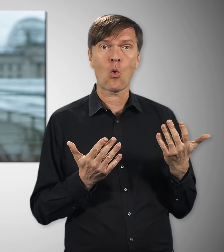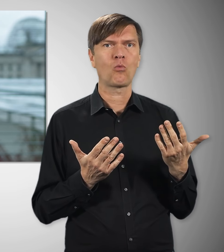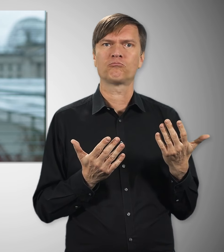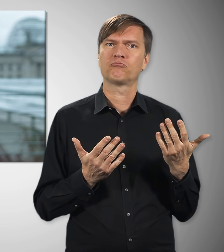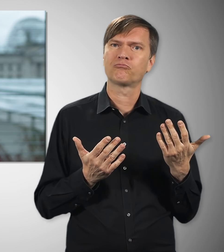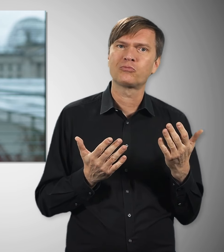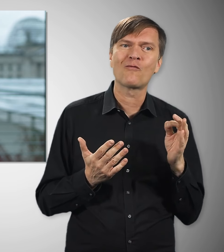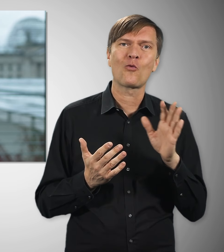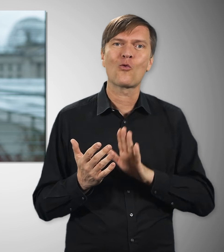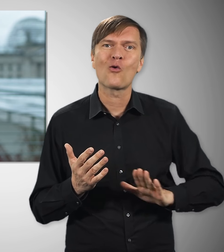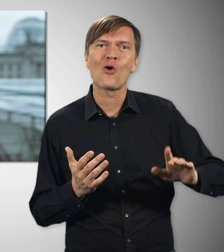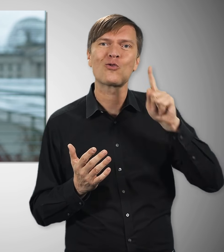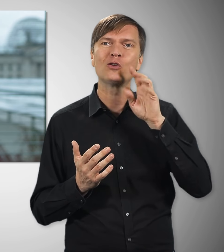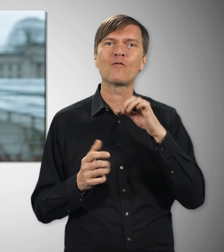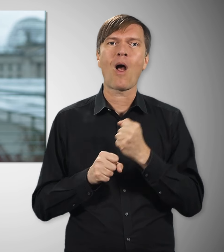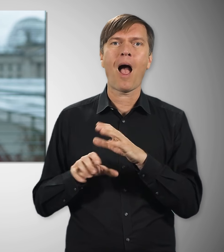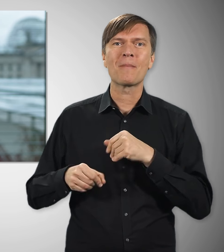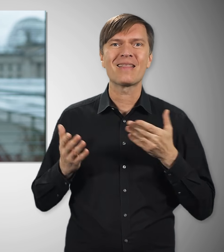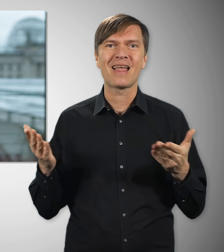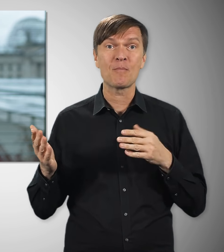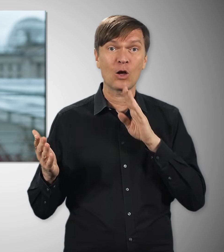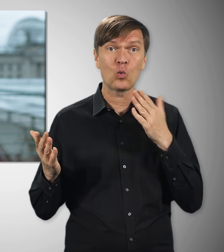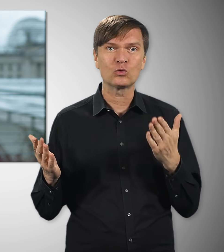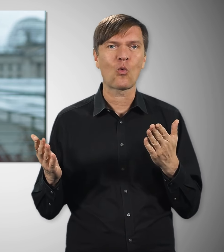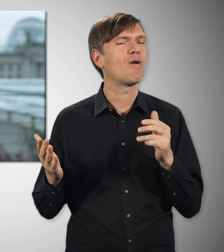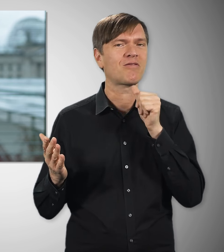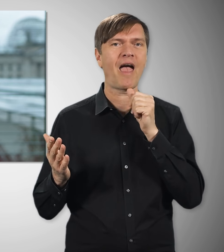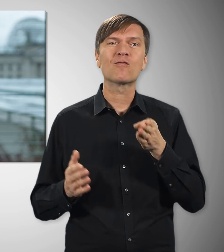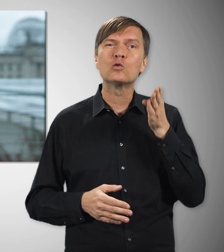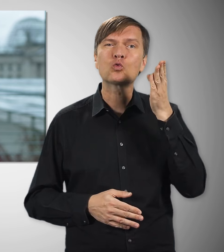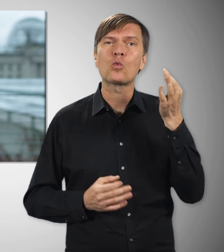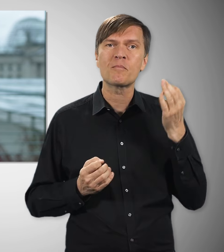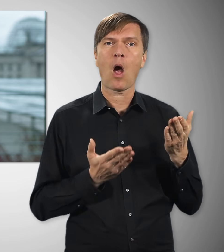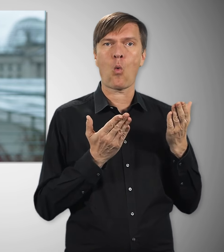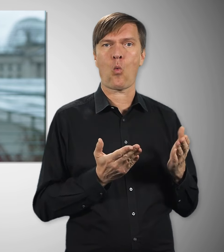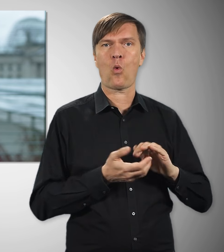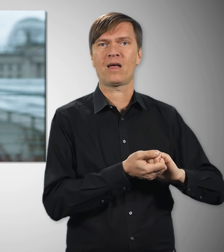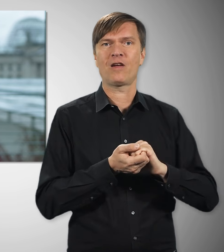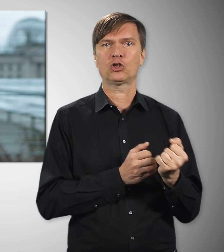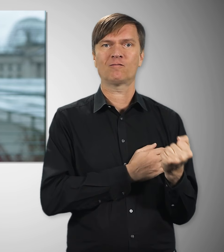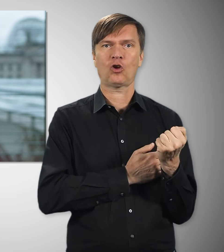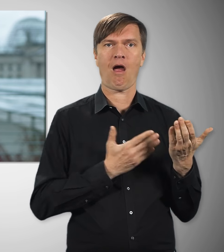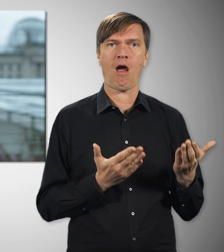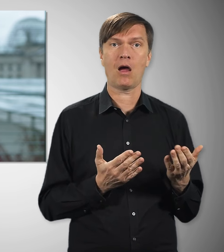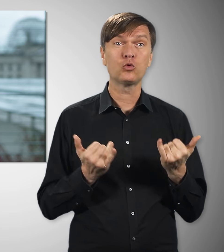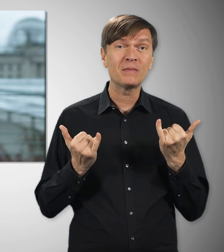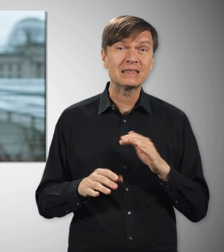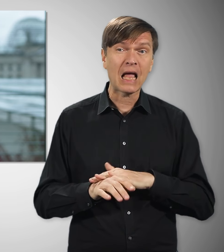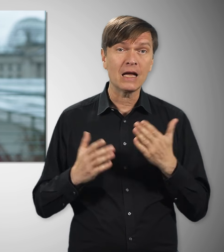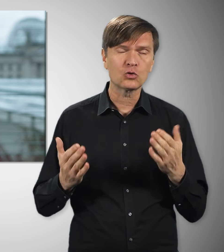und für die Arbeitnehmerinnen und Arbeitnehmer in Deutschland. Wir brauchen starke Gewerk- schaften auch in Zukunft – gerade in Zeiten wie diesen.